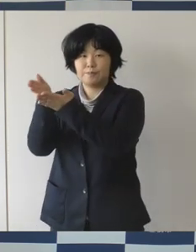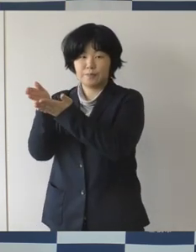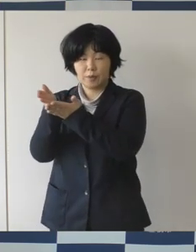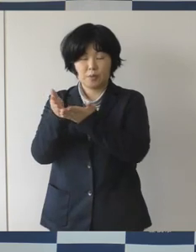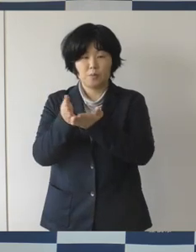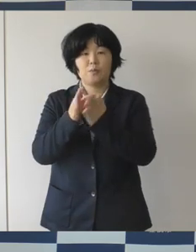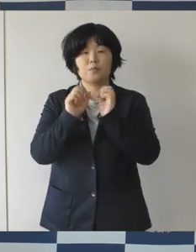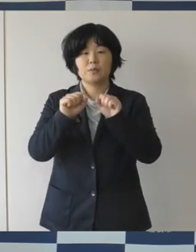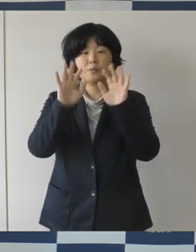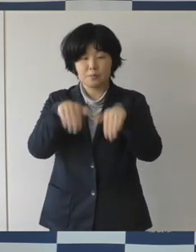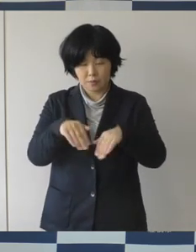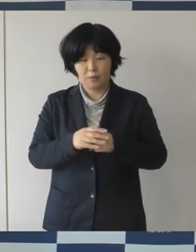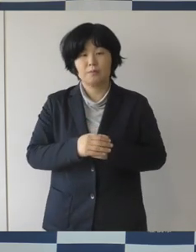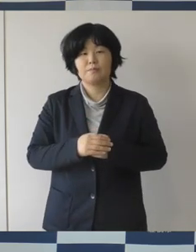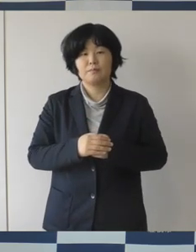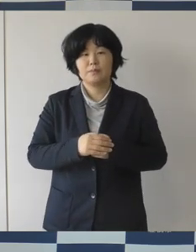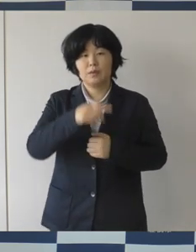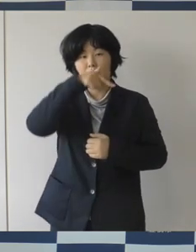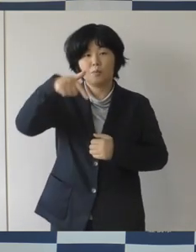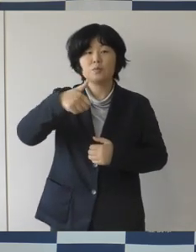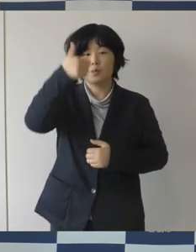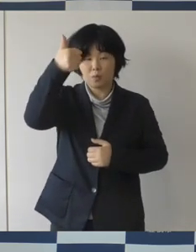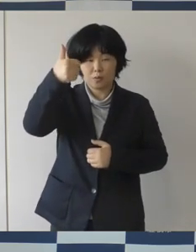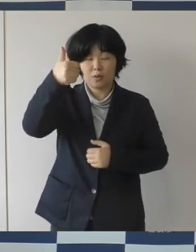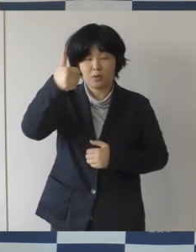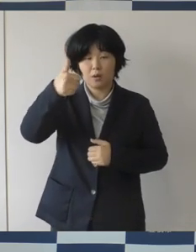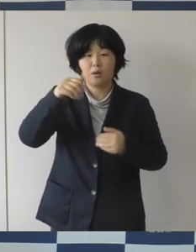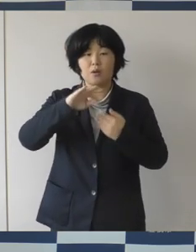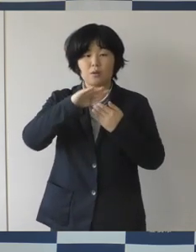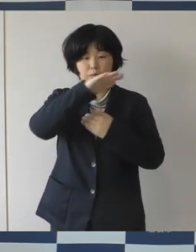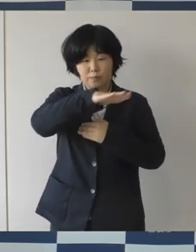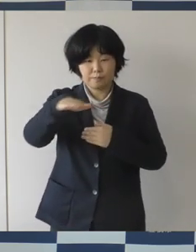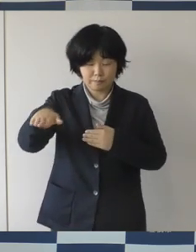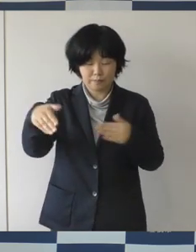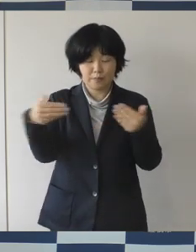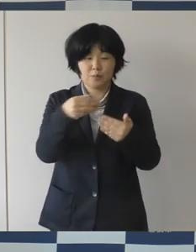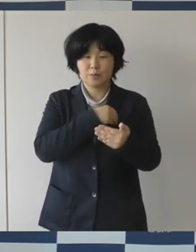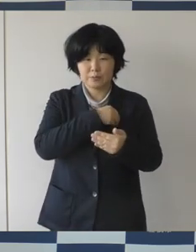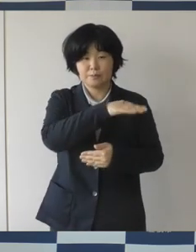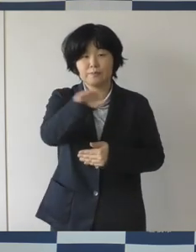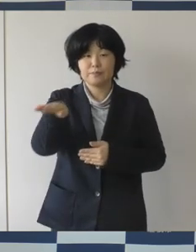そして、それぞれの部下のみなさんにもそういう指導をしてほしいといったことをお願いしました。